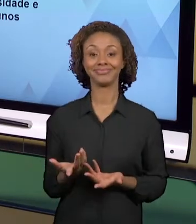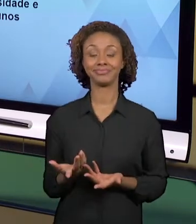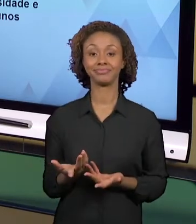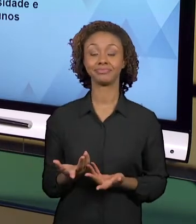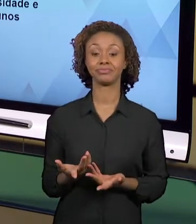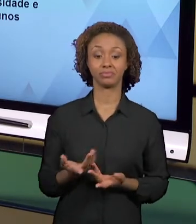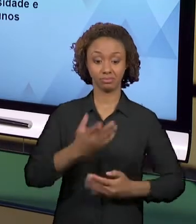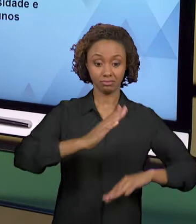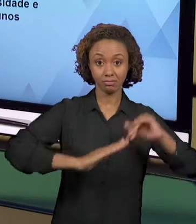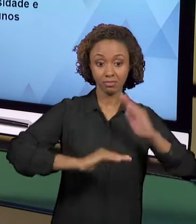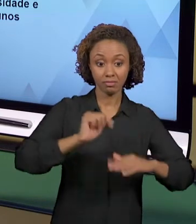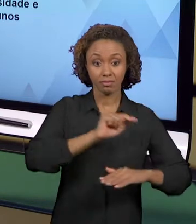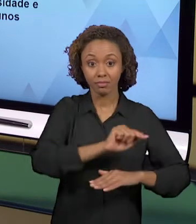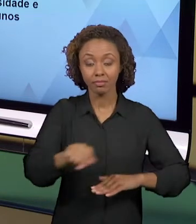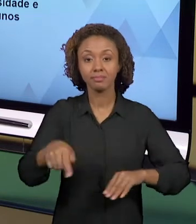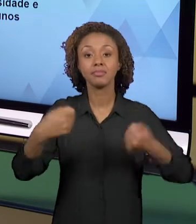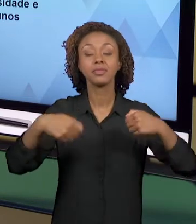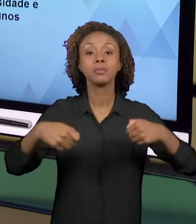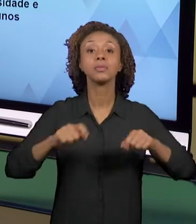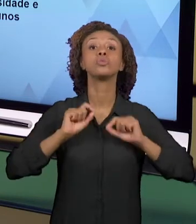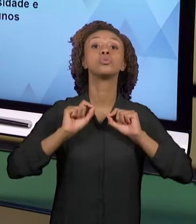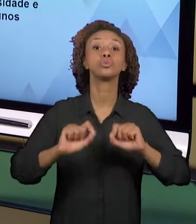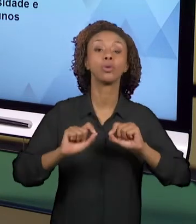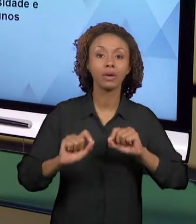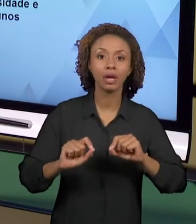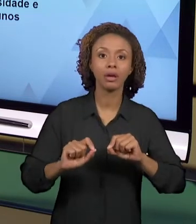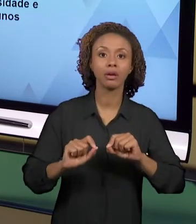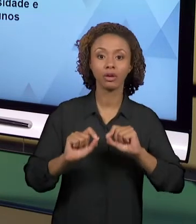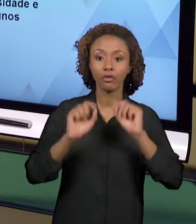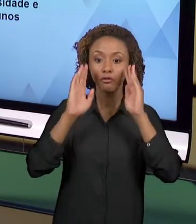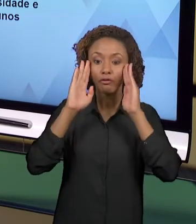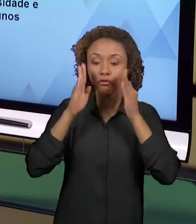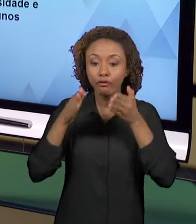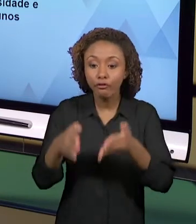DEVEM SER PENSADAS PARA UMA REALIDADE ESPECÍFICA,